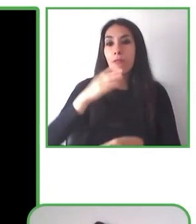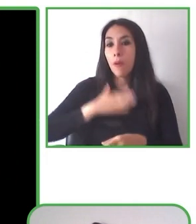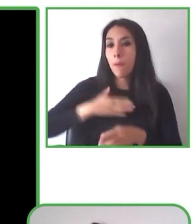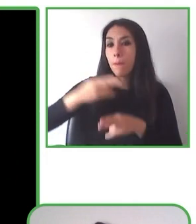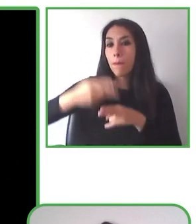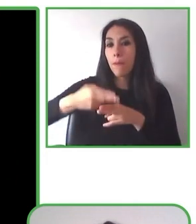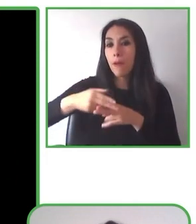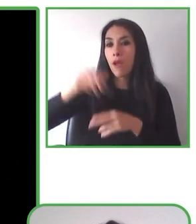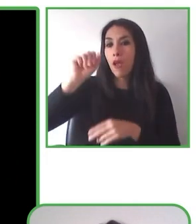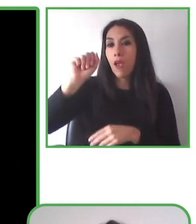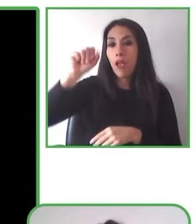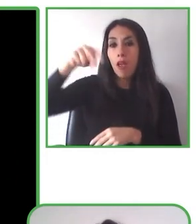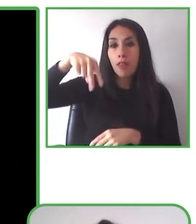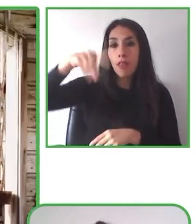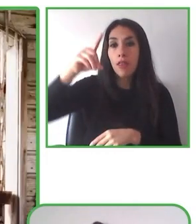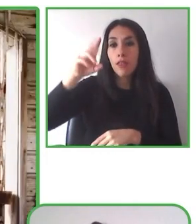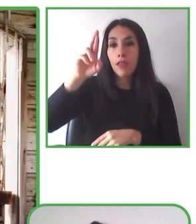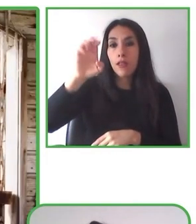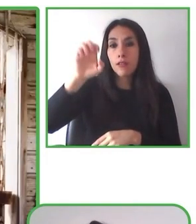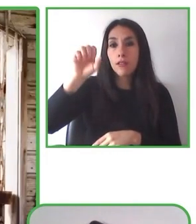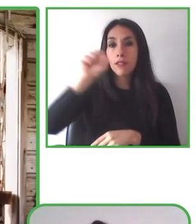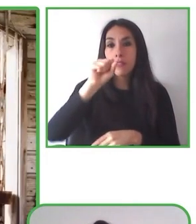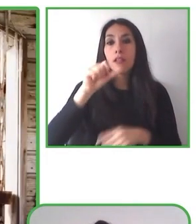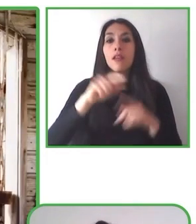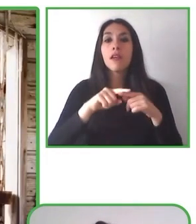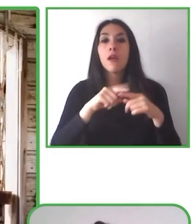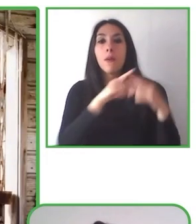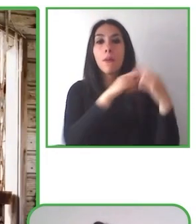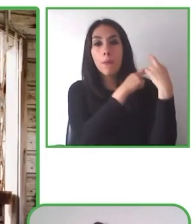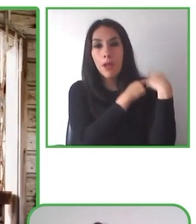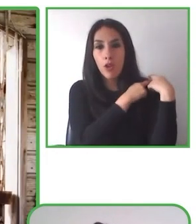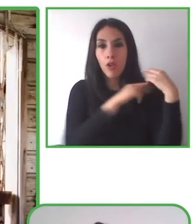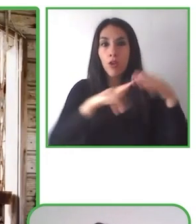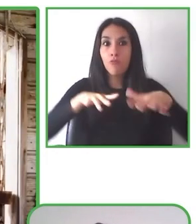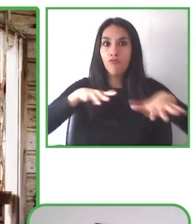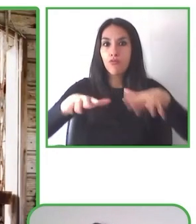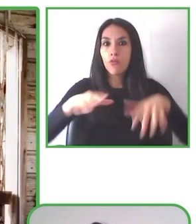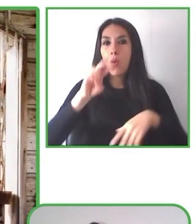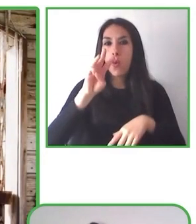magíster en Políticas Educativas, miembro de la red de Innovadores Sociales de